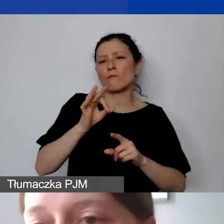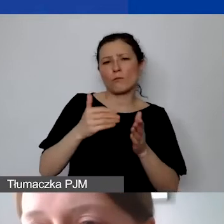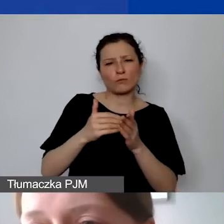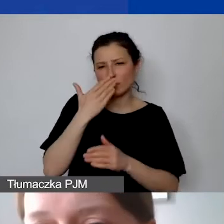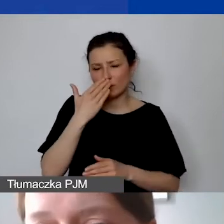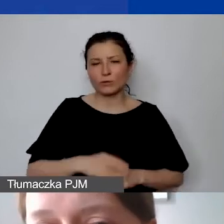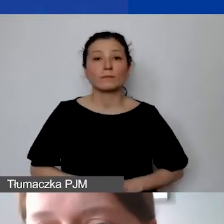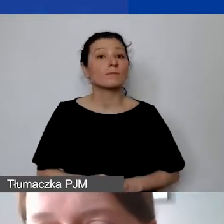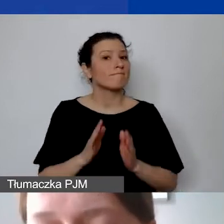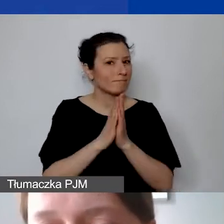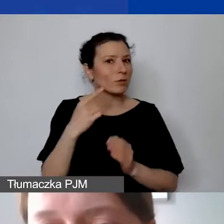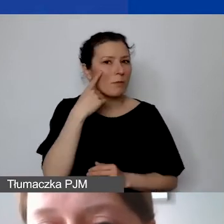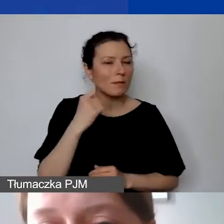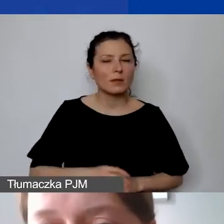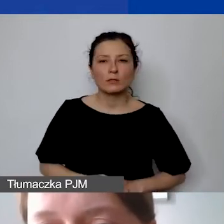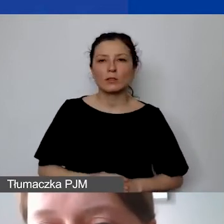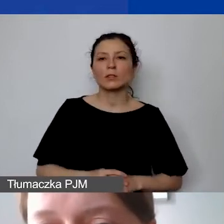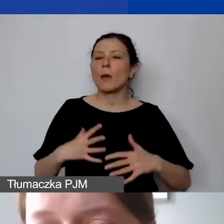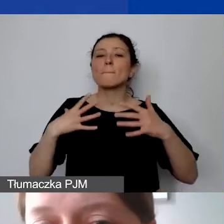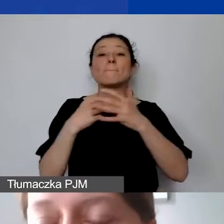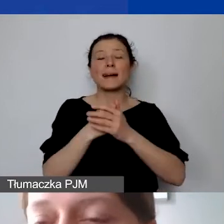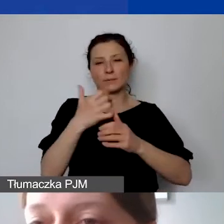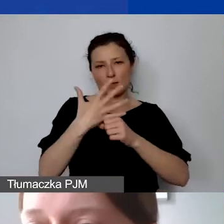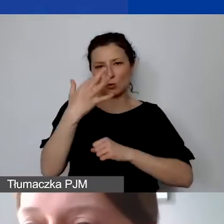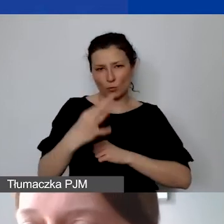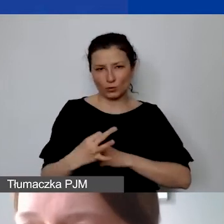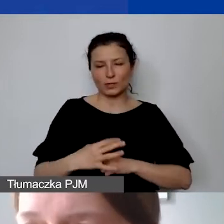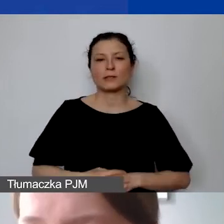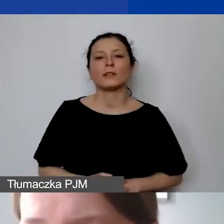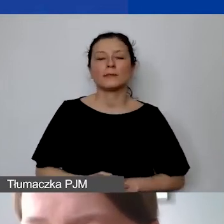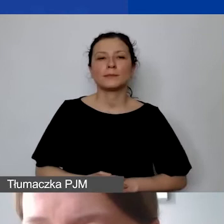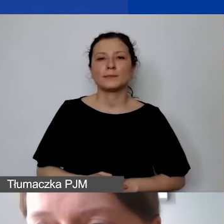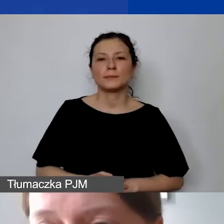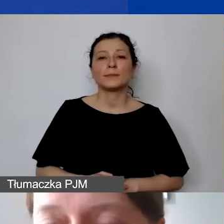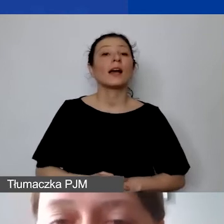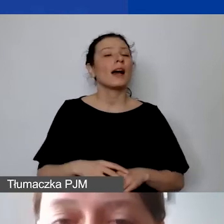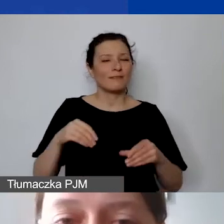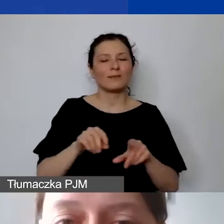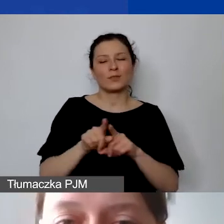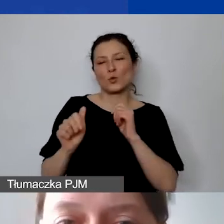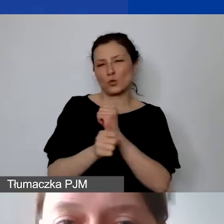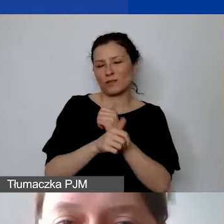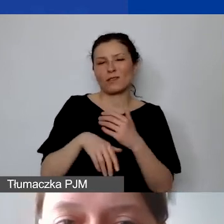Ale proszę pamiętać, że to może być maksimum 50%, ale też musi być to uzasadnione w ramach projektu.